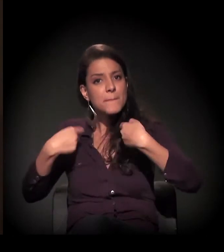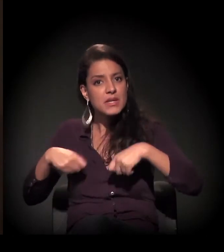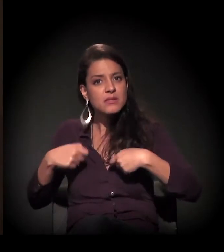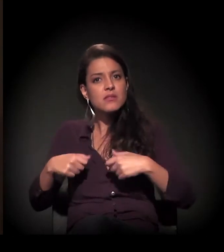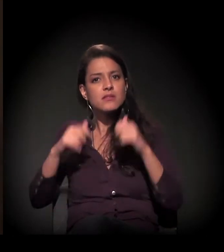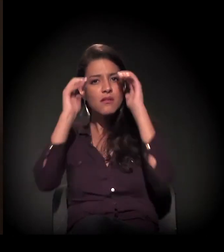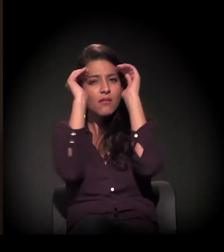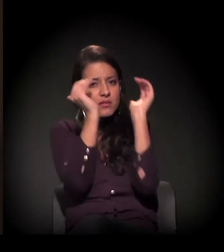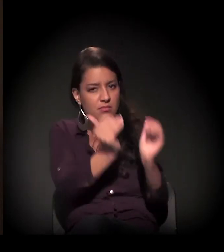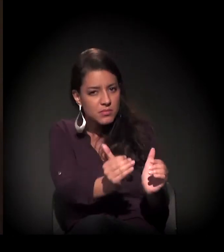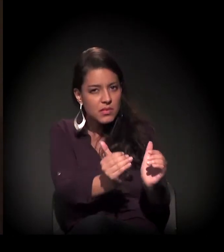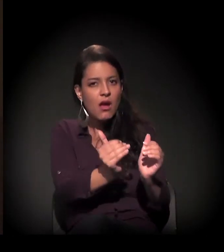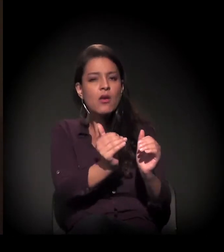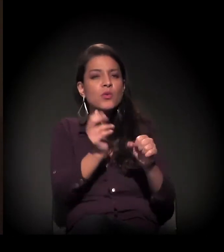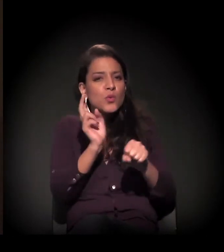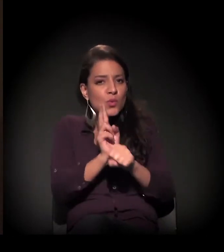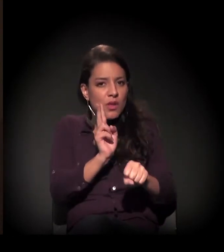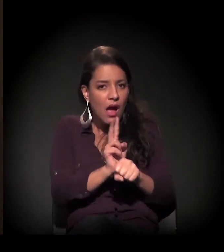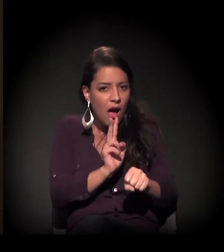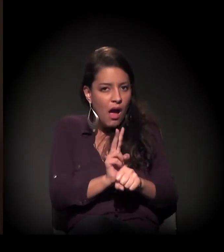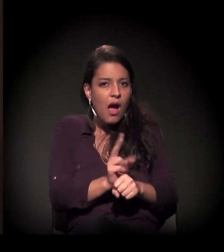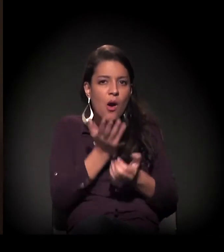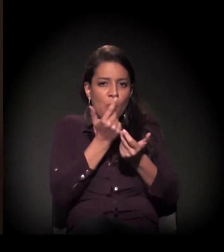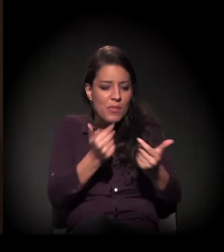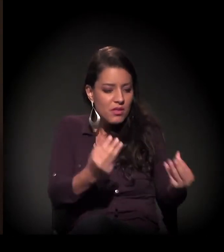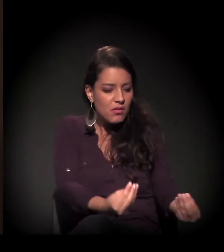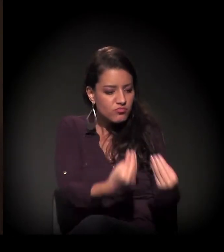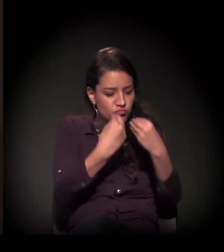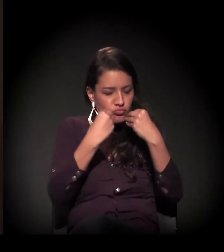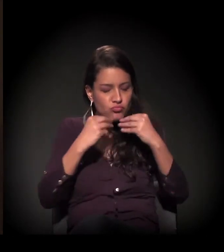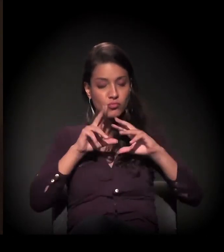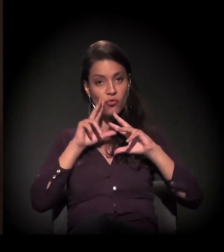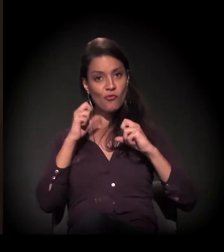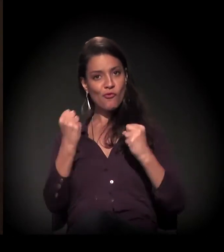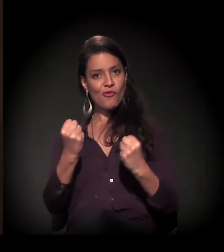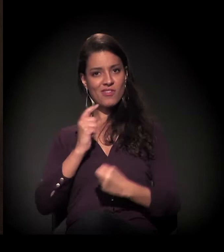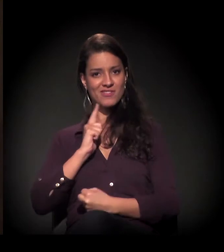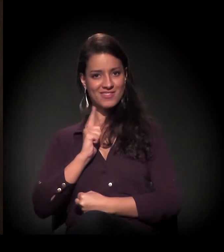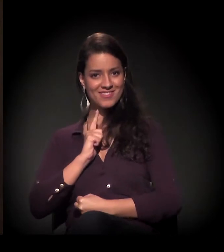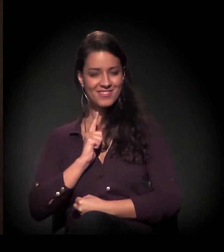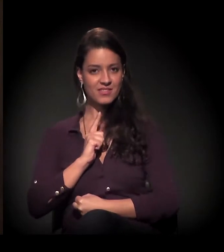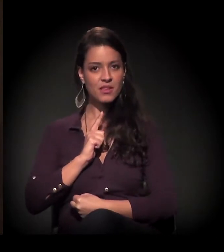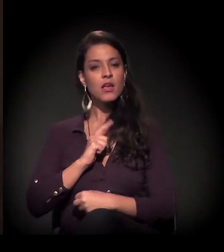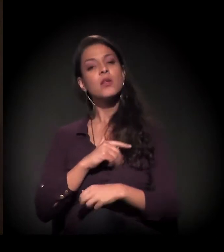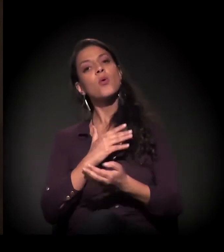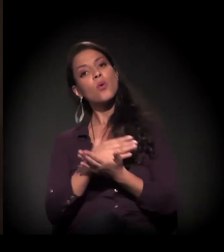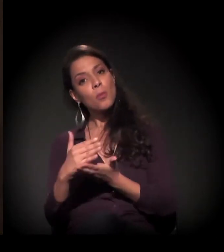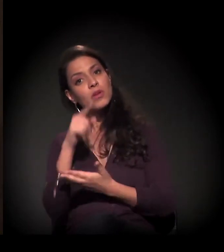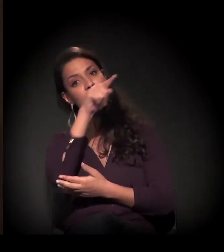tem que ser cuidado, porque ele nos dá vida. Então nós começamos alimentando os moradores de rua